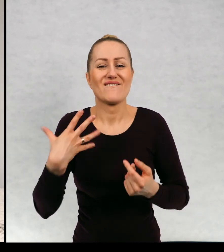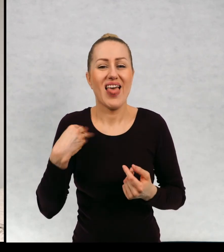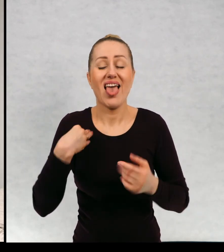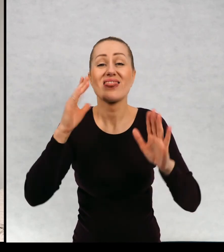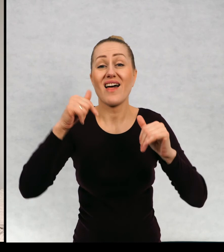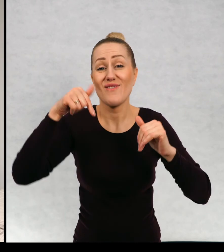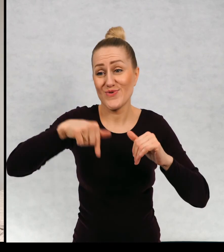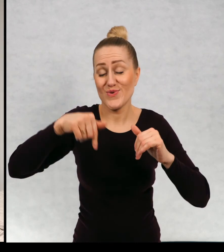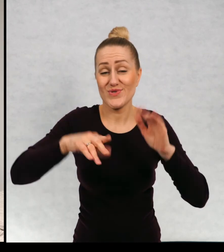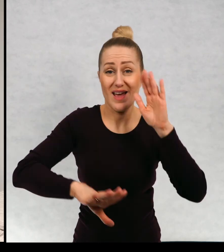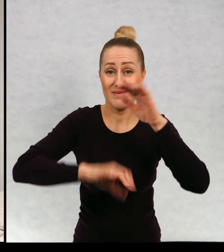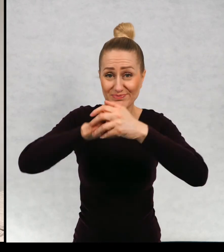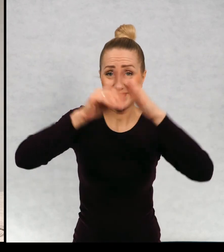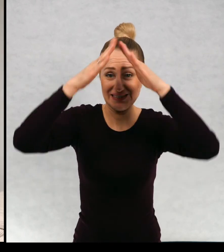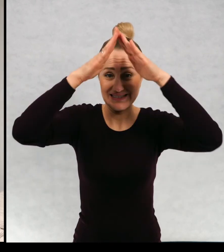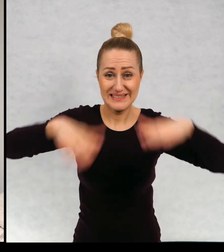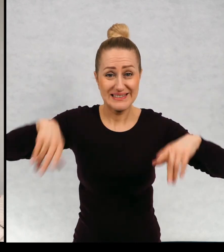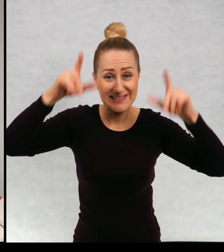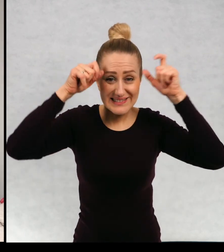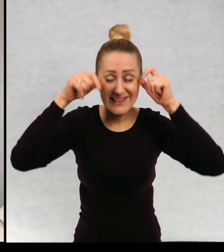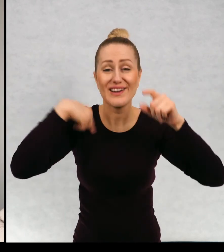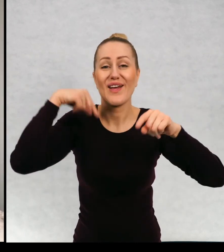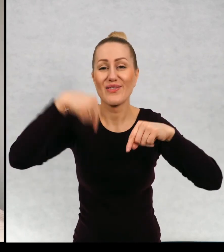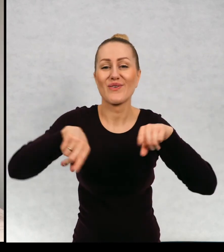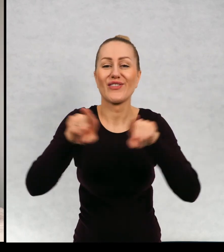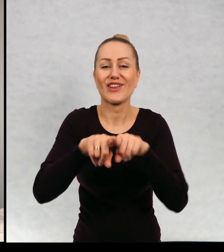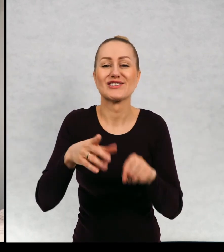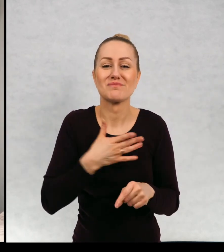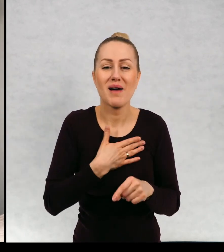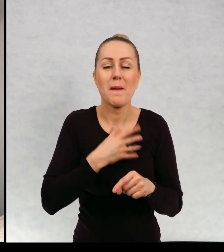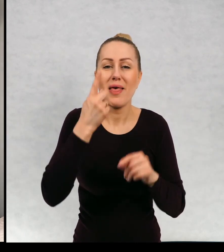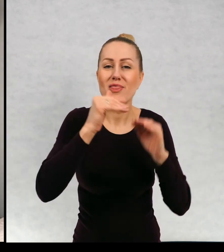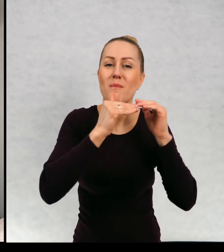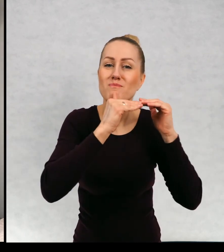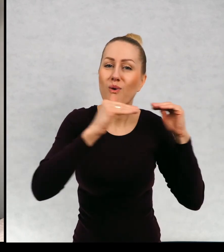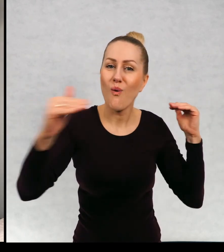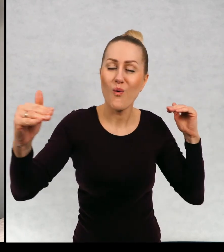Nawet tutaj na strychu też mam taką półkę z